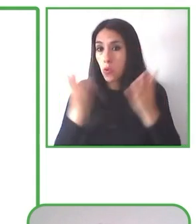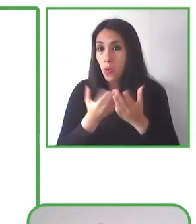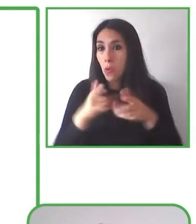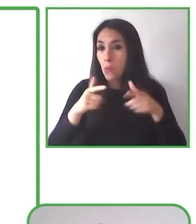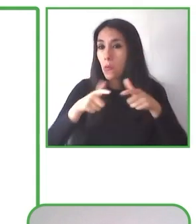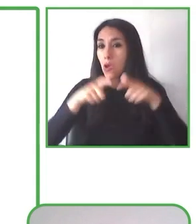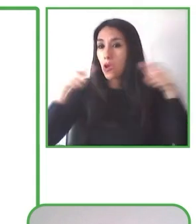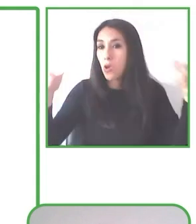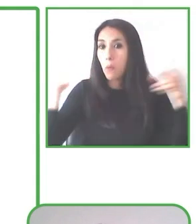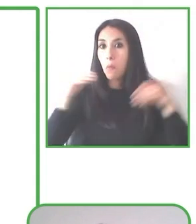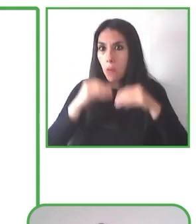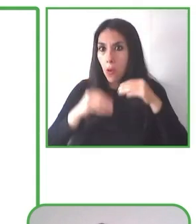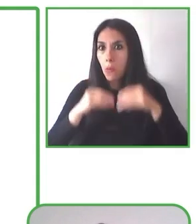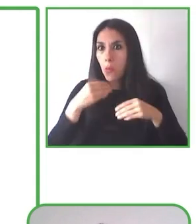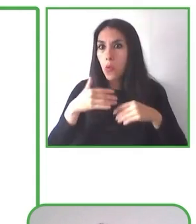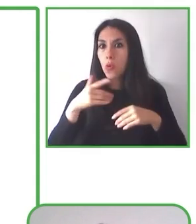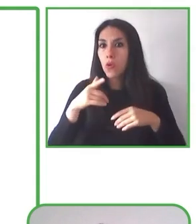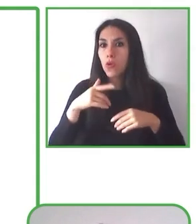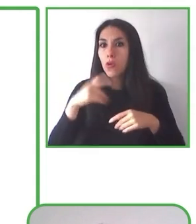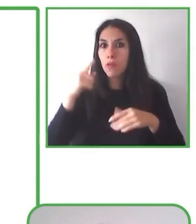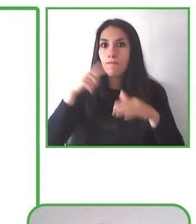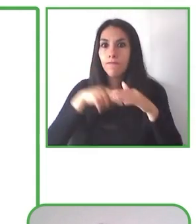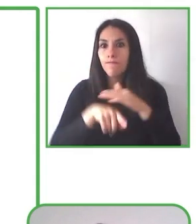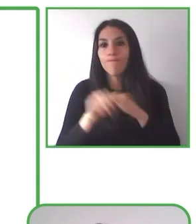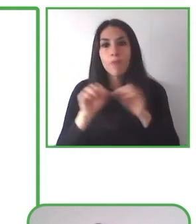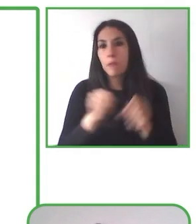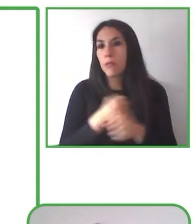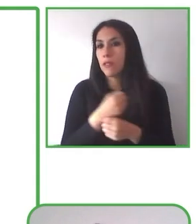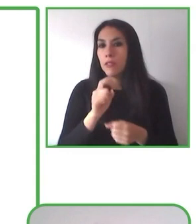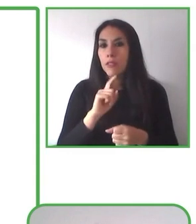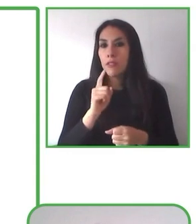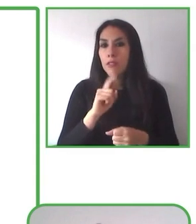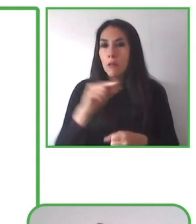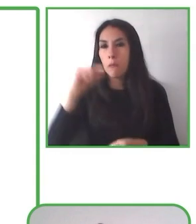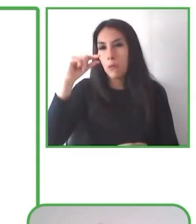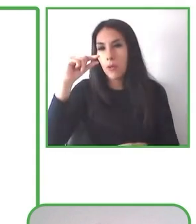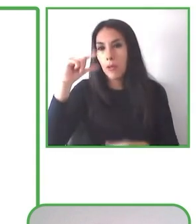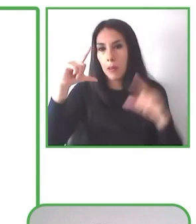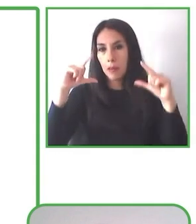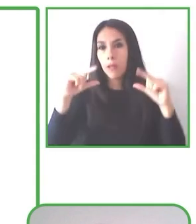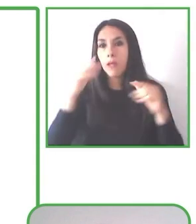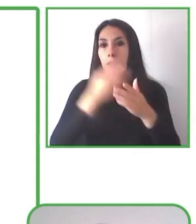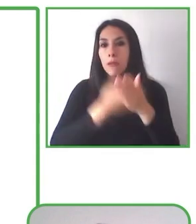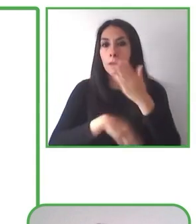transformen la cultura y que puedan tener un impacto social, que cierren brechas y que